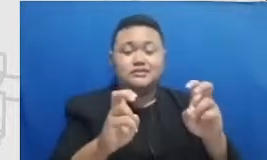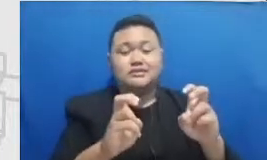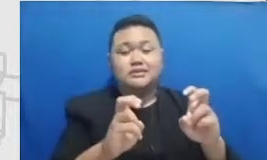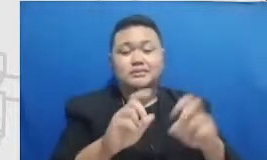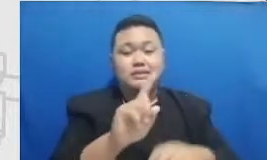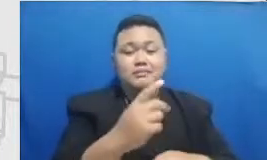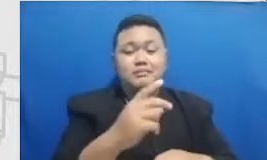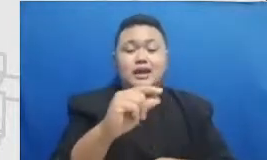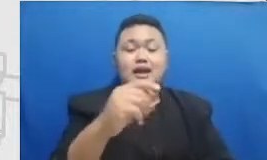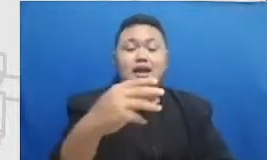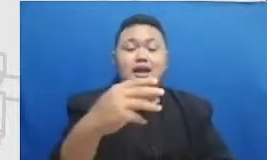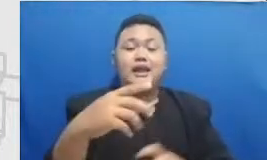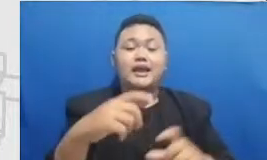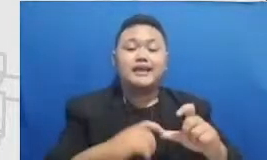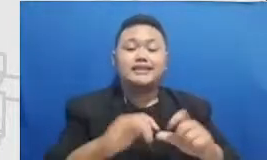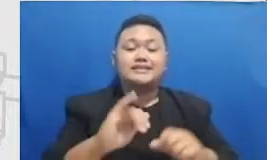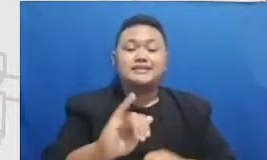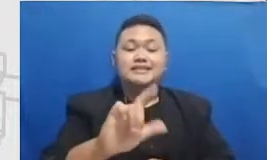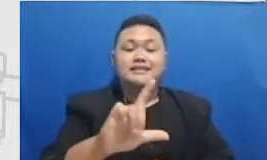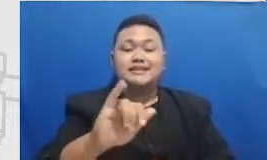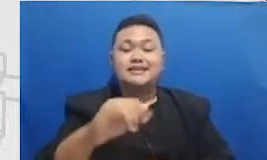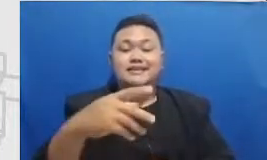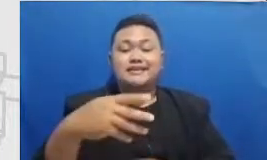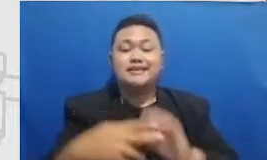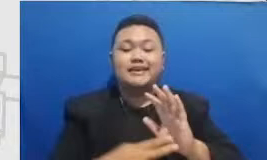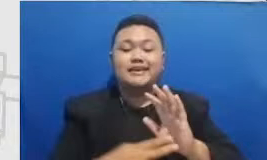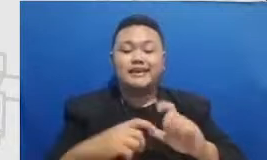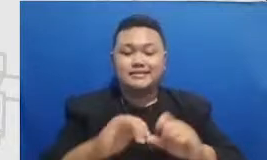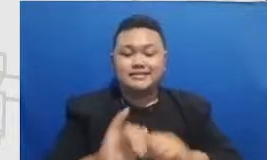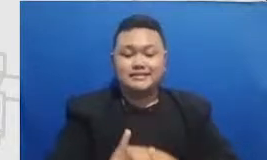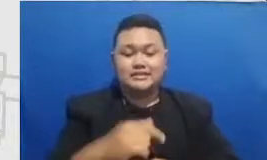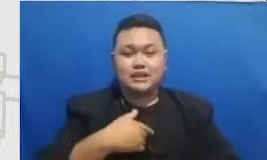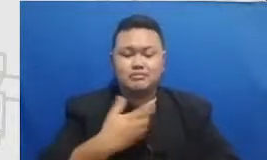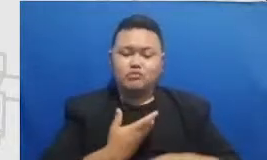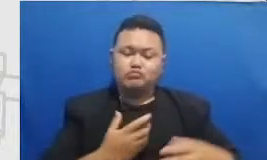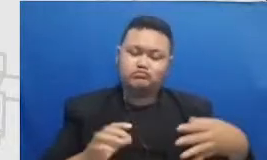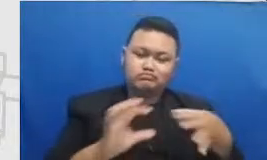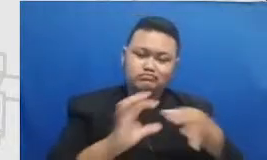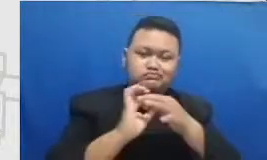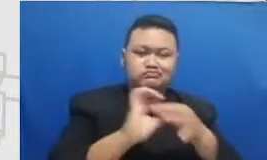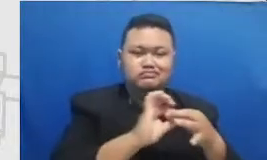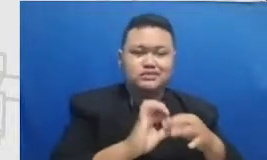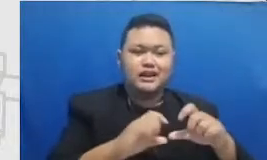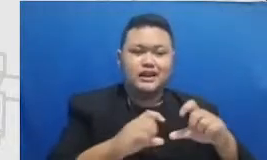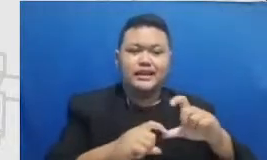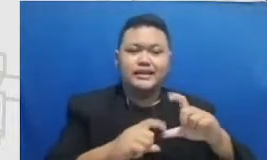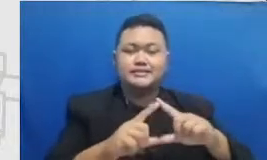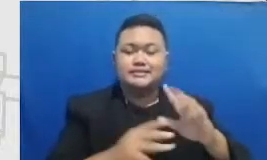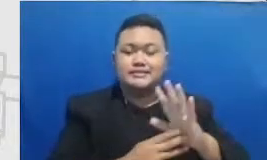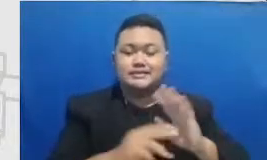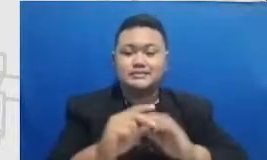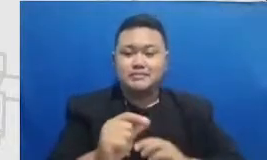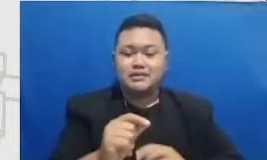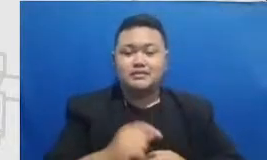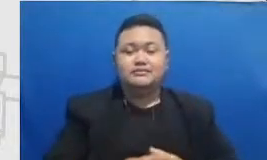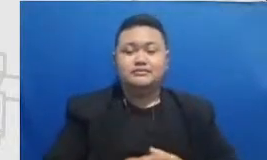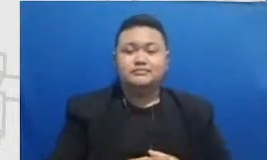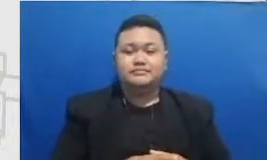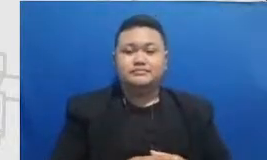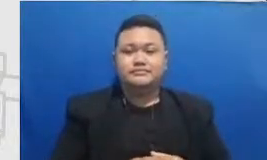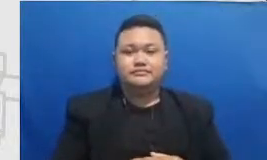Kyle topik Residence ini dengan Sema tadi kita melihat Semar sebagai peta